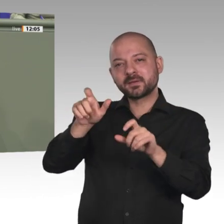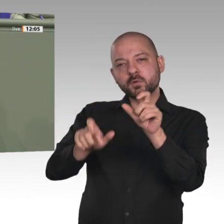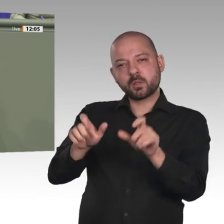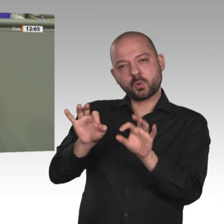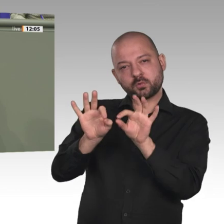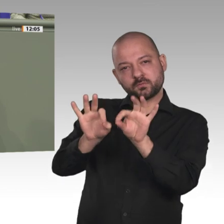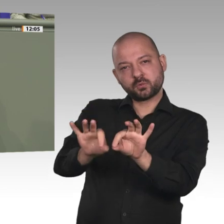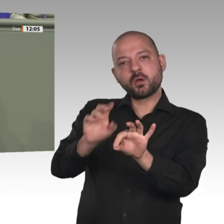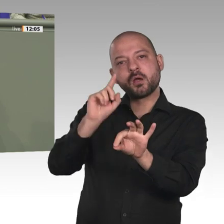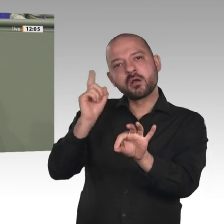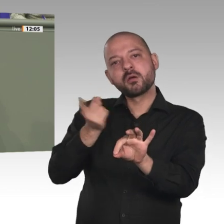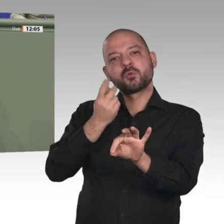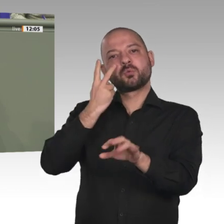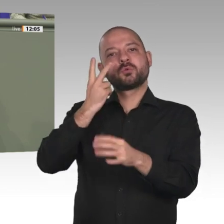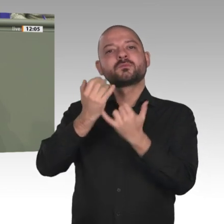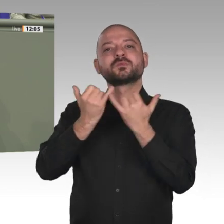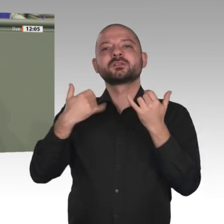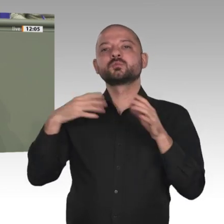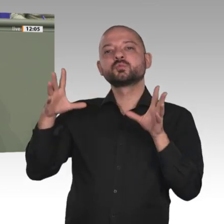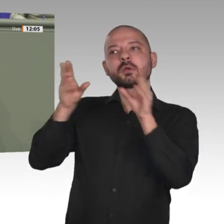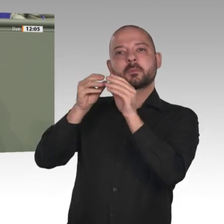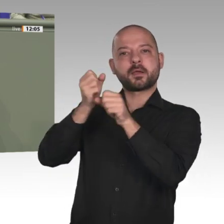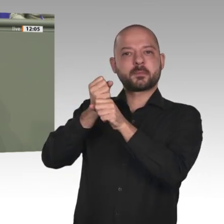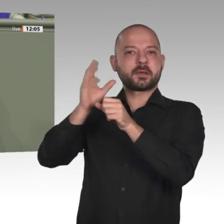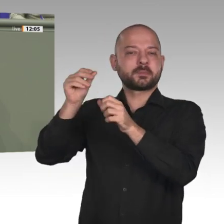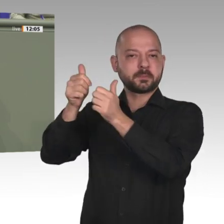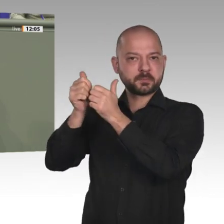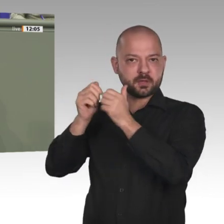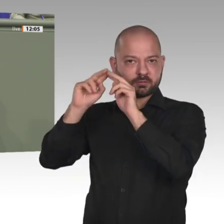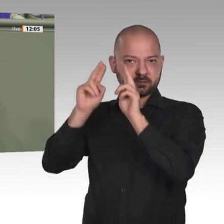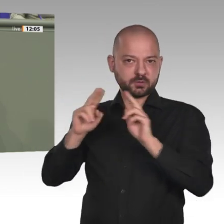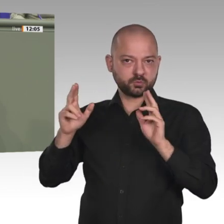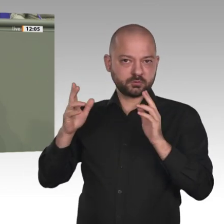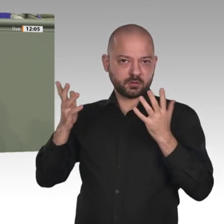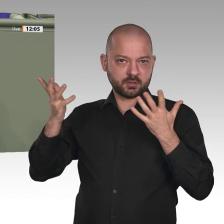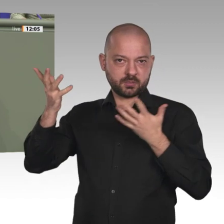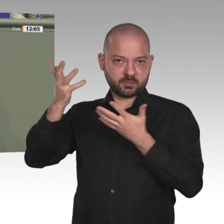nicht nur im bilateralen Miteinander unserer Länder erproben und festigen, sondern auch